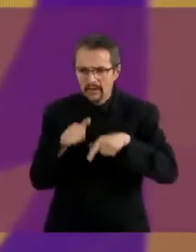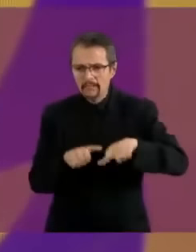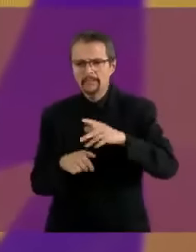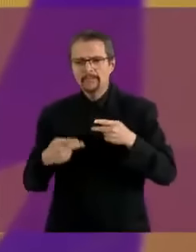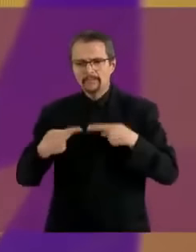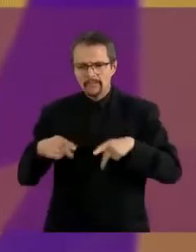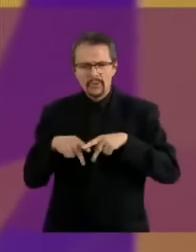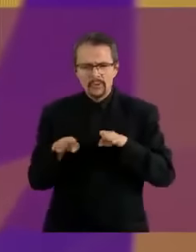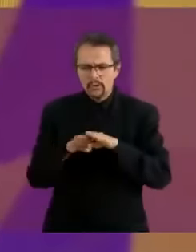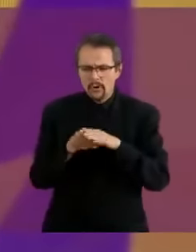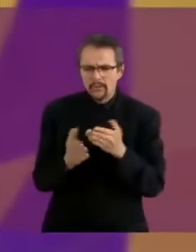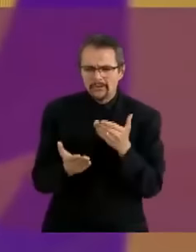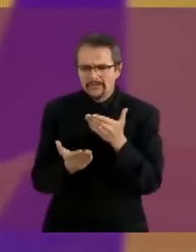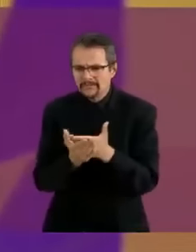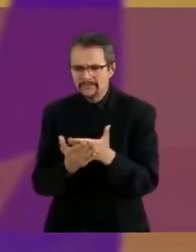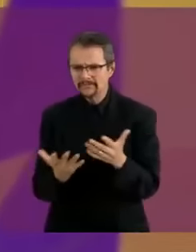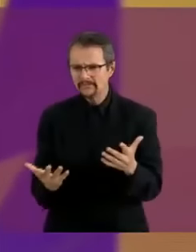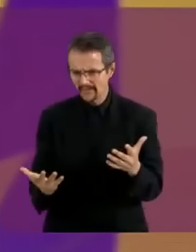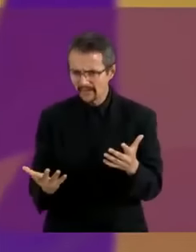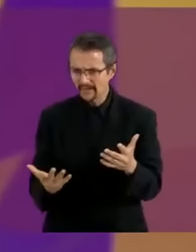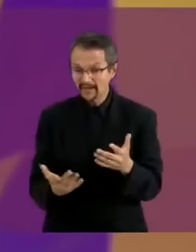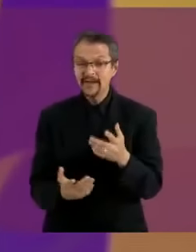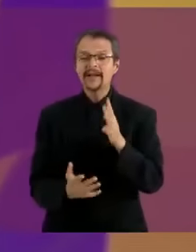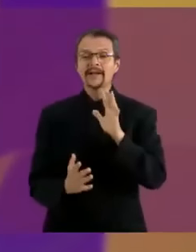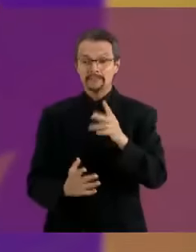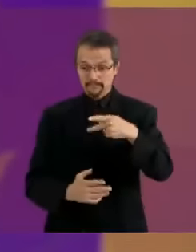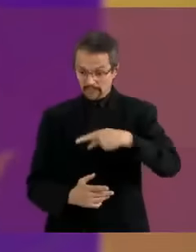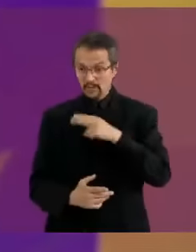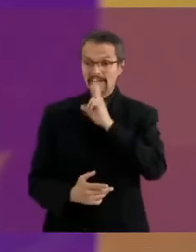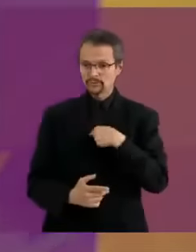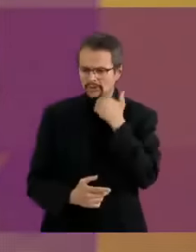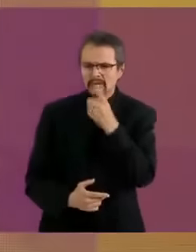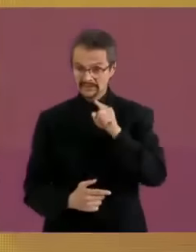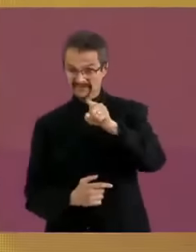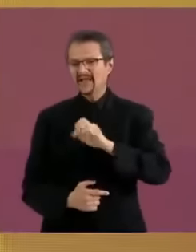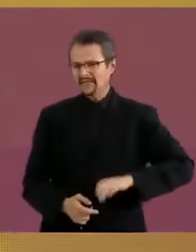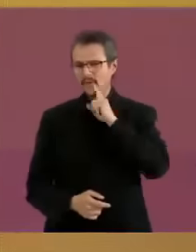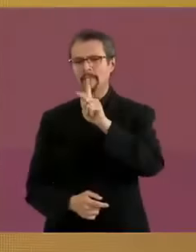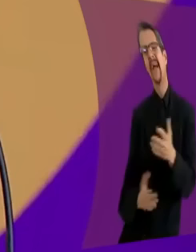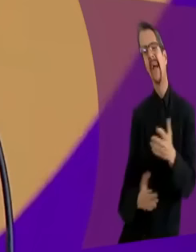Eh... antes de tomar la pregunta quisiera nada más decir que... aquí la candidata del PRIAN...